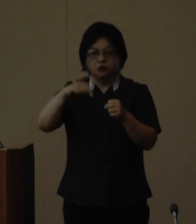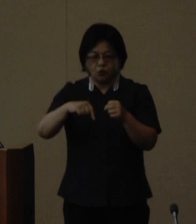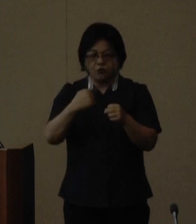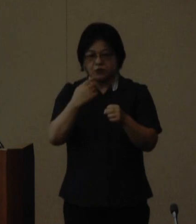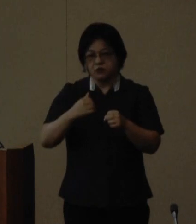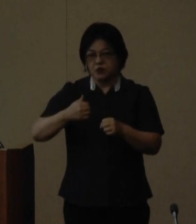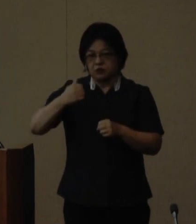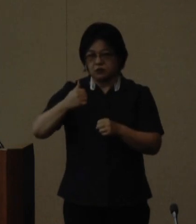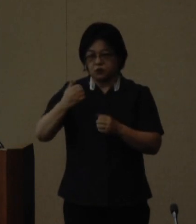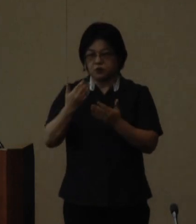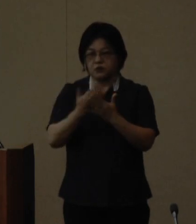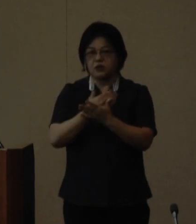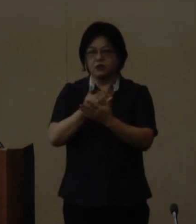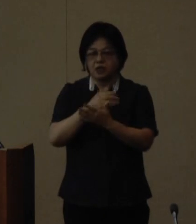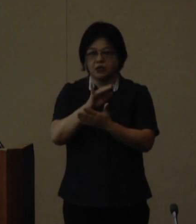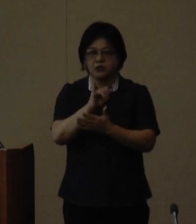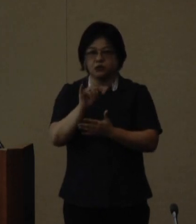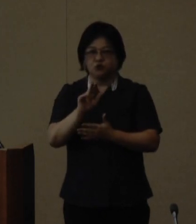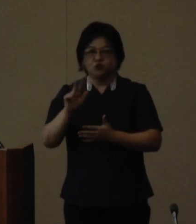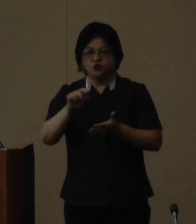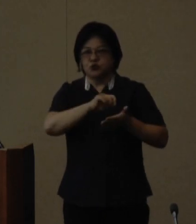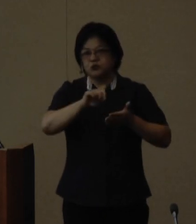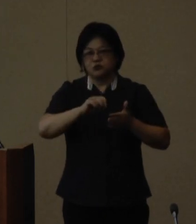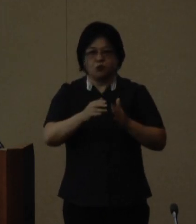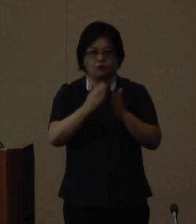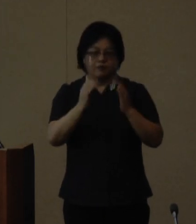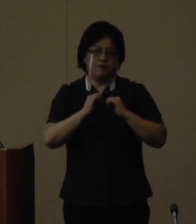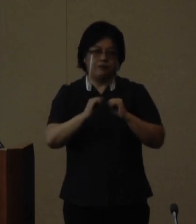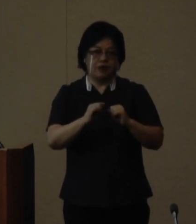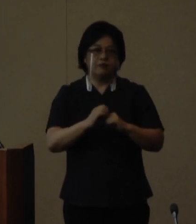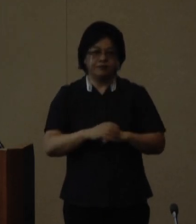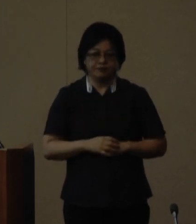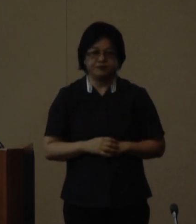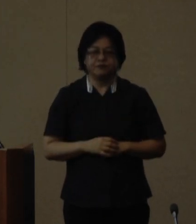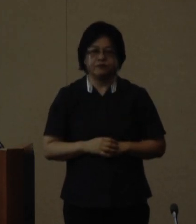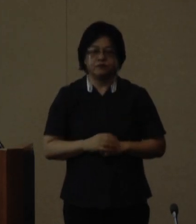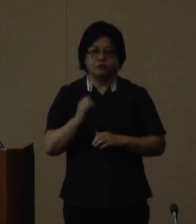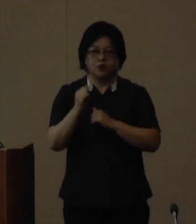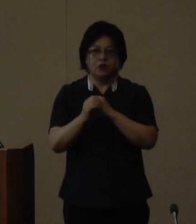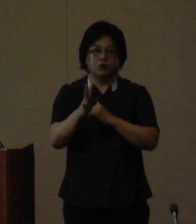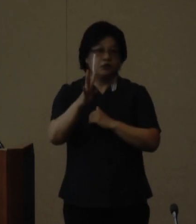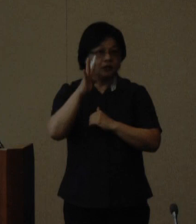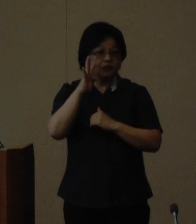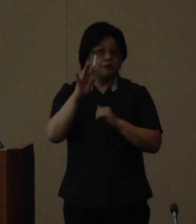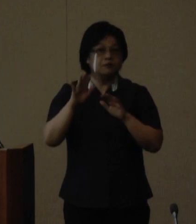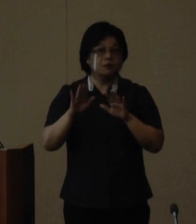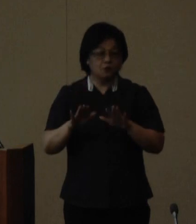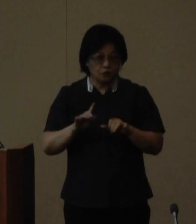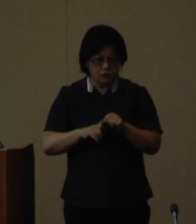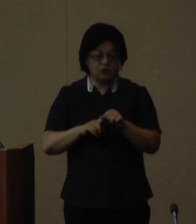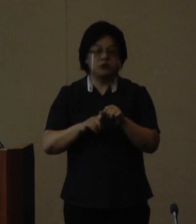育成講座てぃるる塾を開講しています 4期目となる今年度は9月6日に